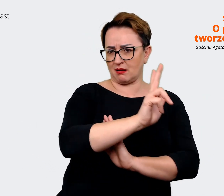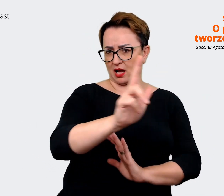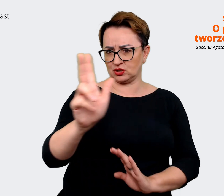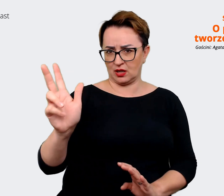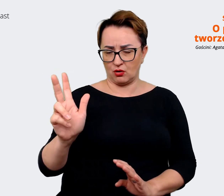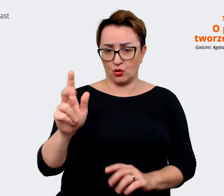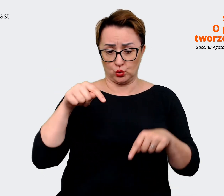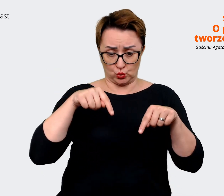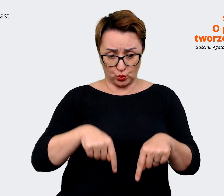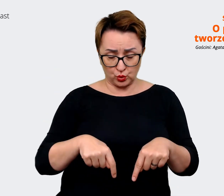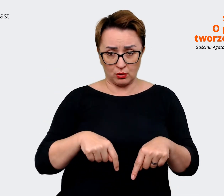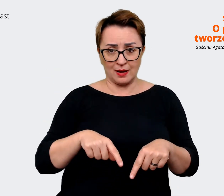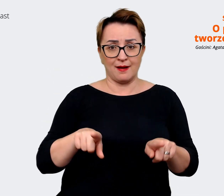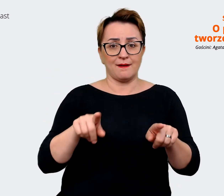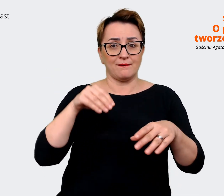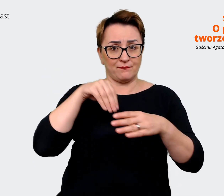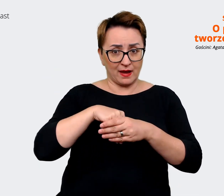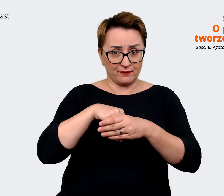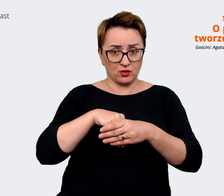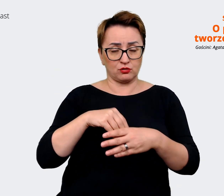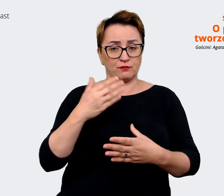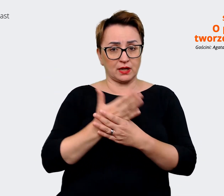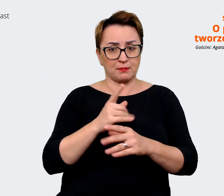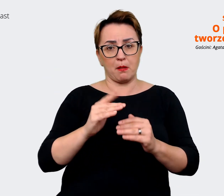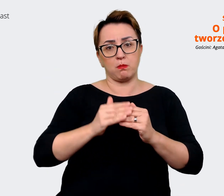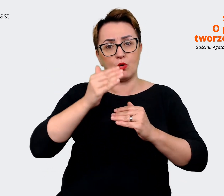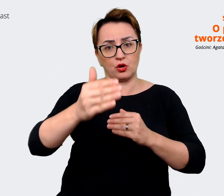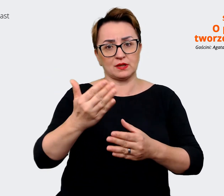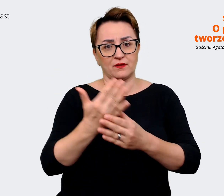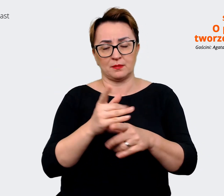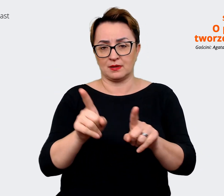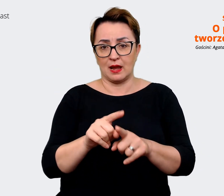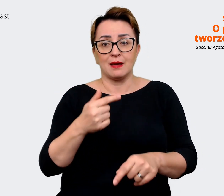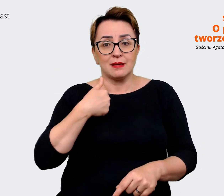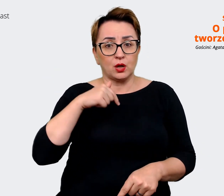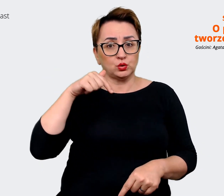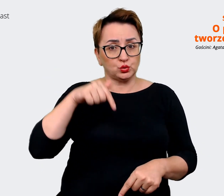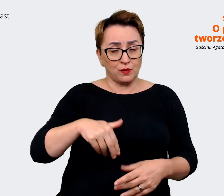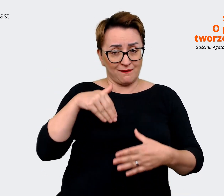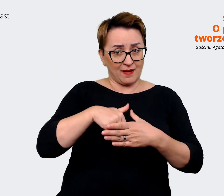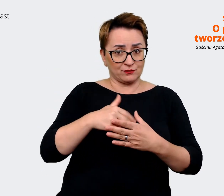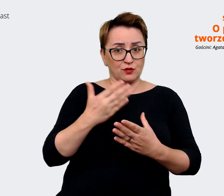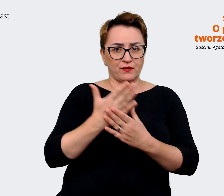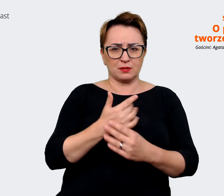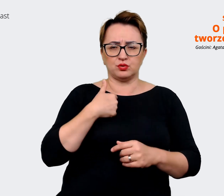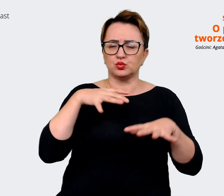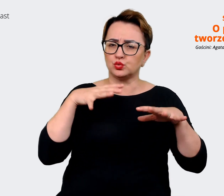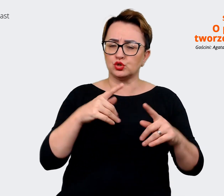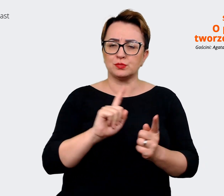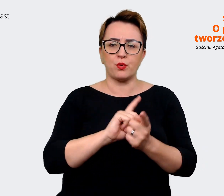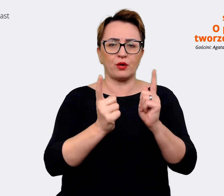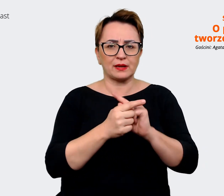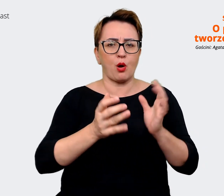firmą. Natomiast wewnątrz firmy też miałam szereg spotkań, gdzie opowiadam o nowym EVP, tak żeby